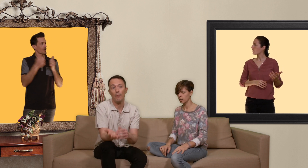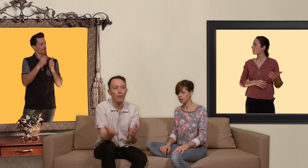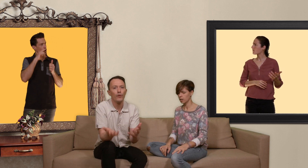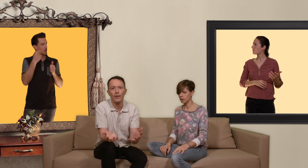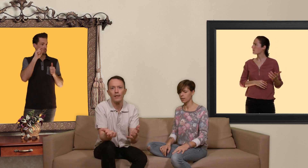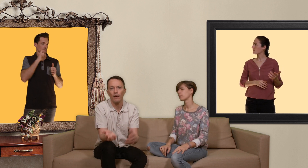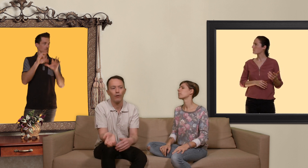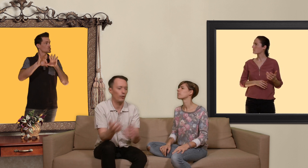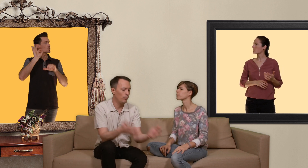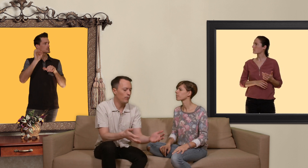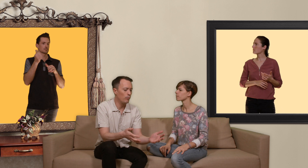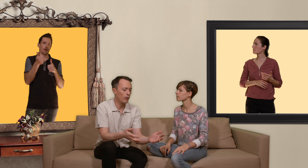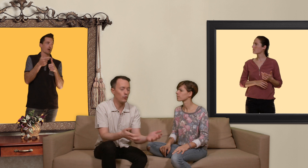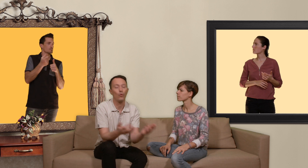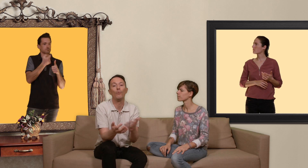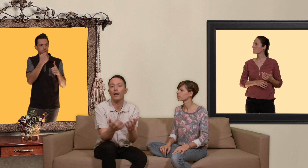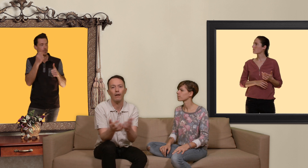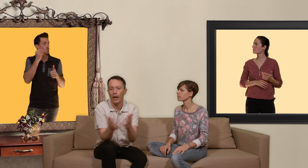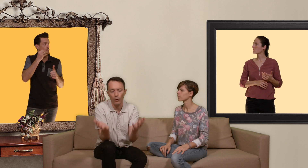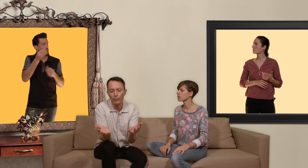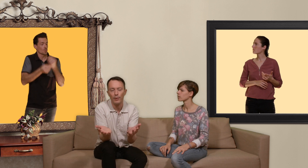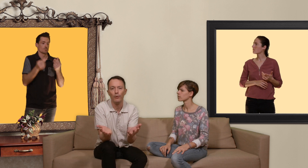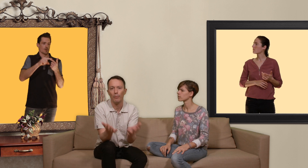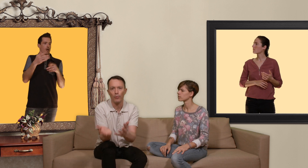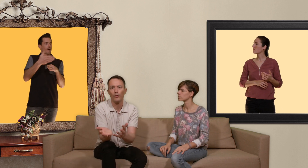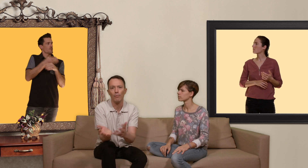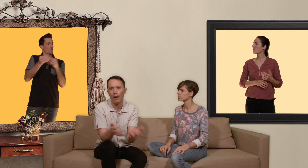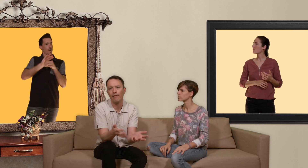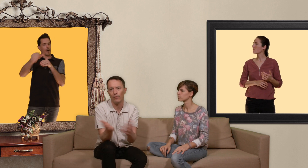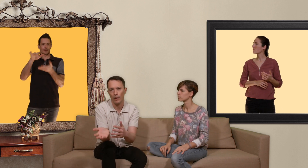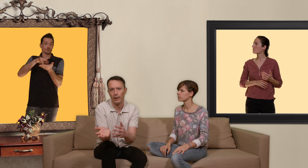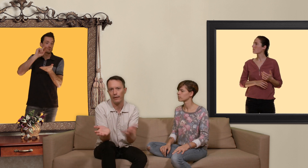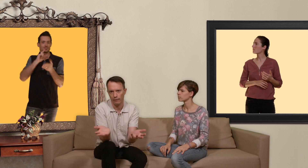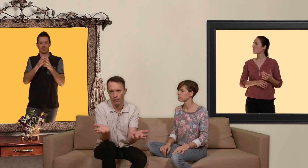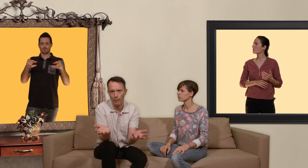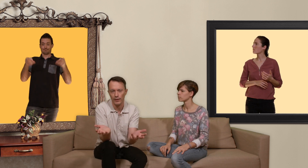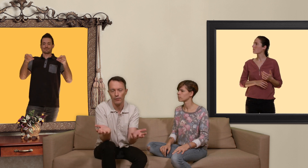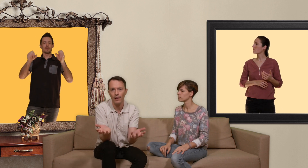peuvent choisir entre une pilule par jour ou bien un nombre de pilules ponctuellement avant et après leurs rapports sexuels